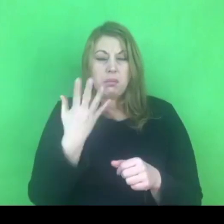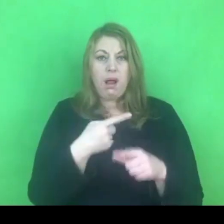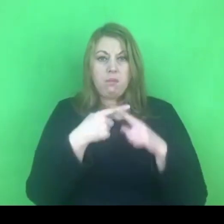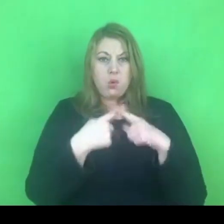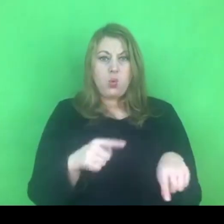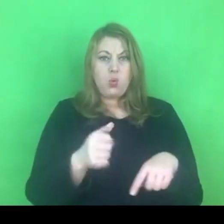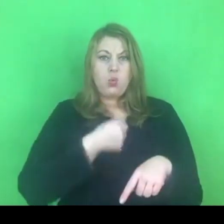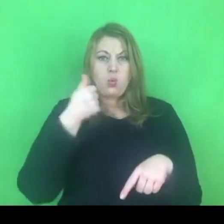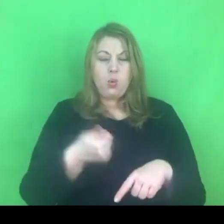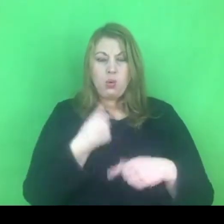Jakie konsekwencje się z tym wiążą?